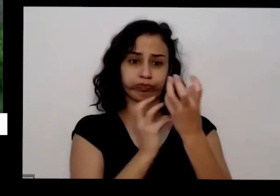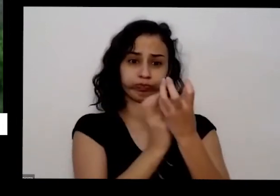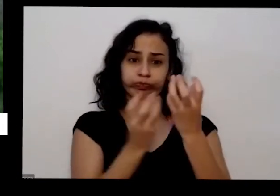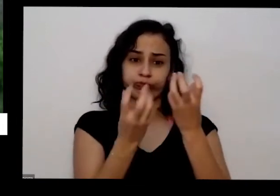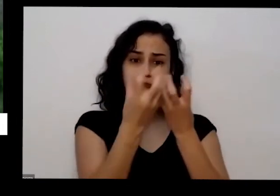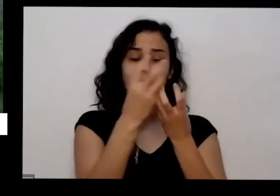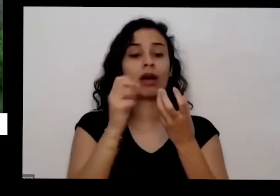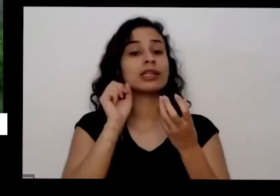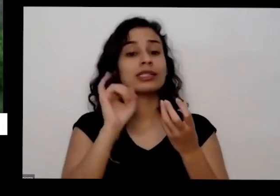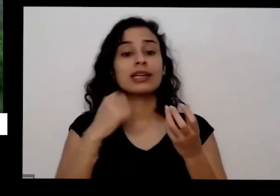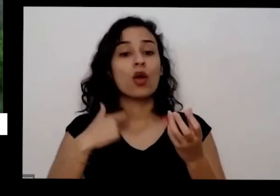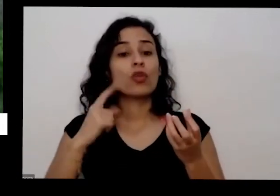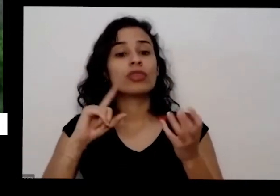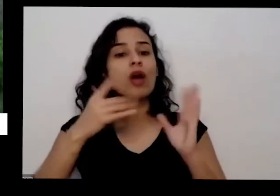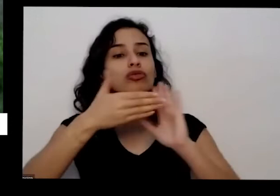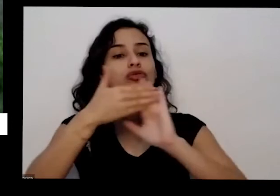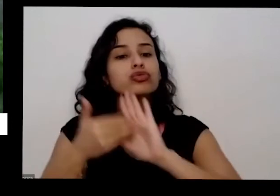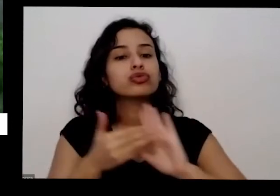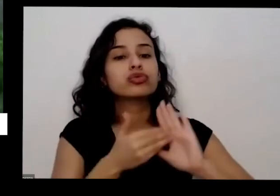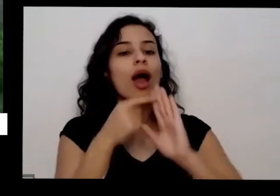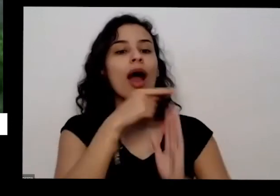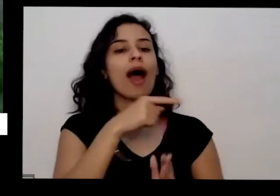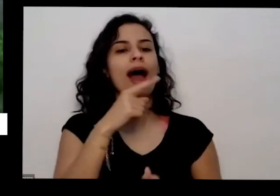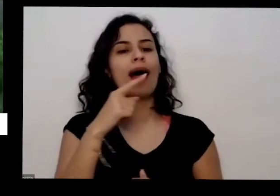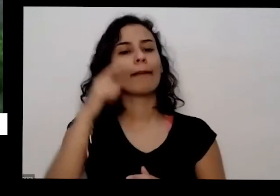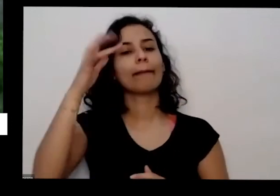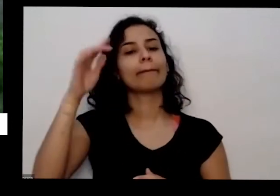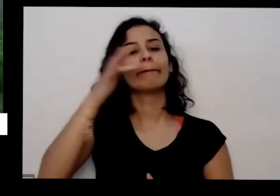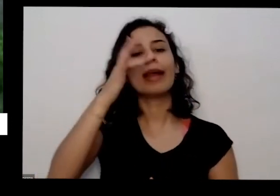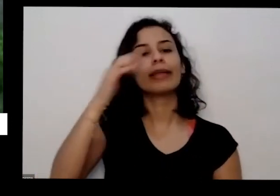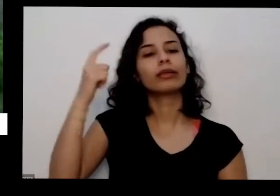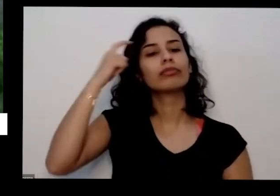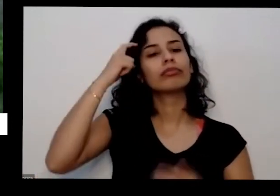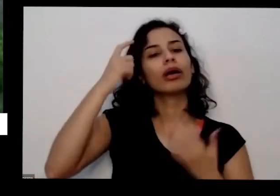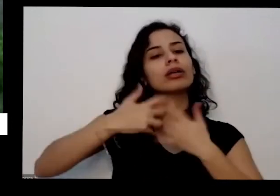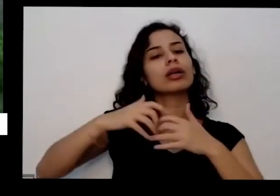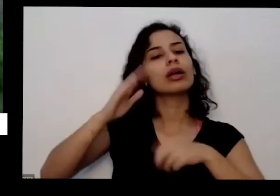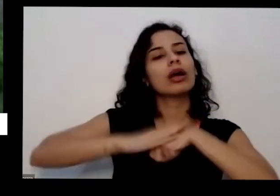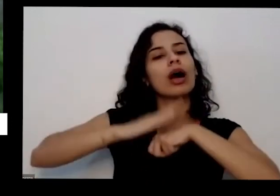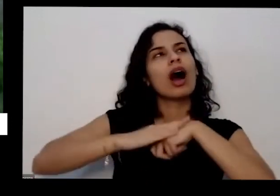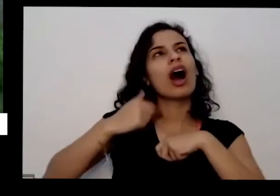vai pensavam ninguém quer mesmo eu já fiz meu papel na terra posso ir embora deixei meu deixei